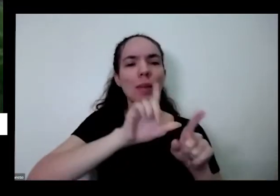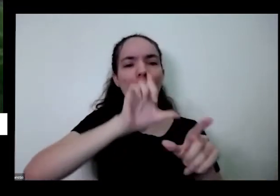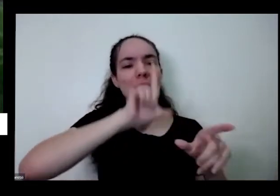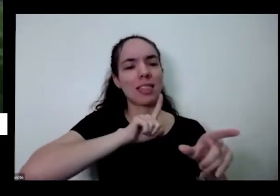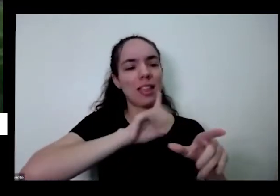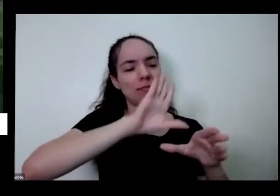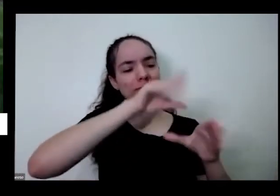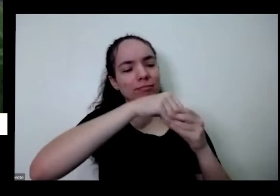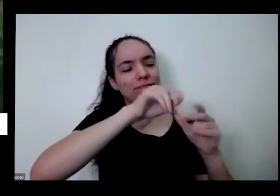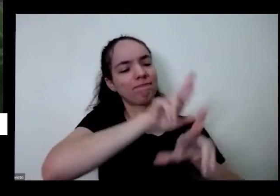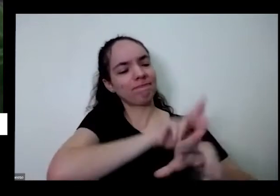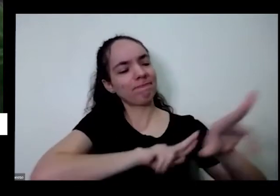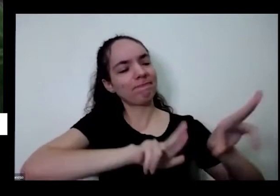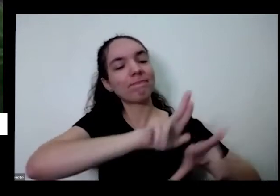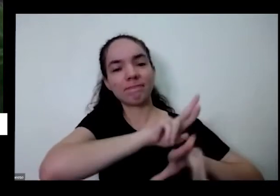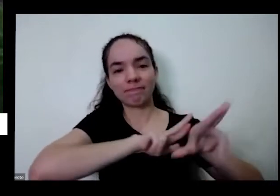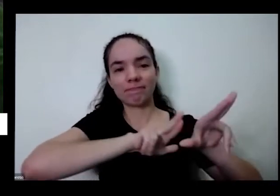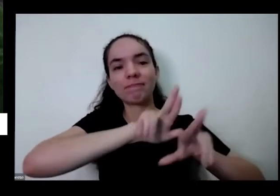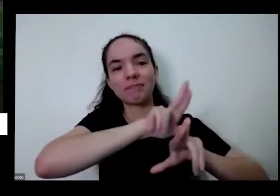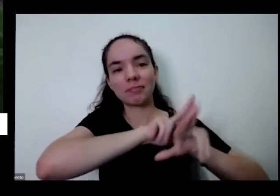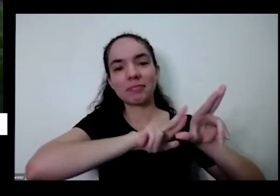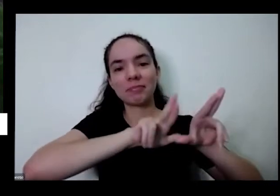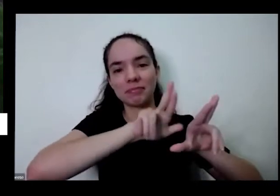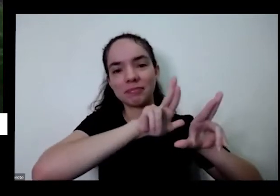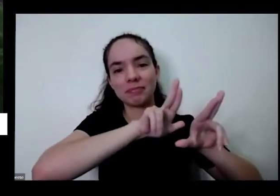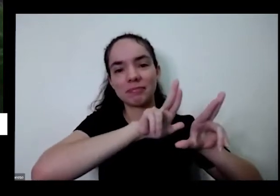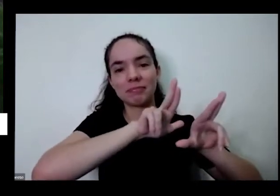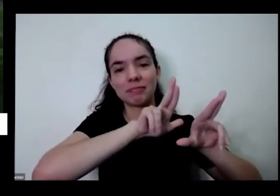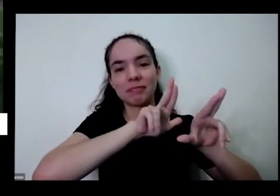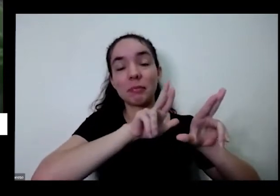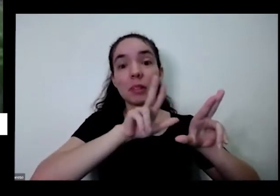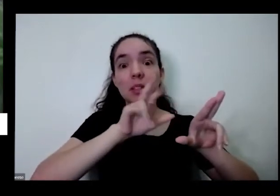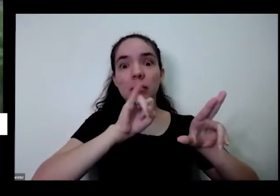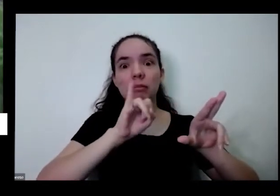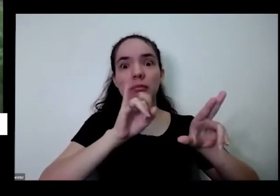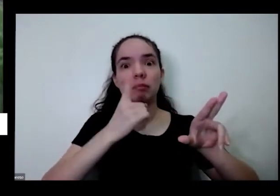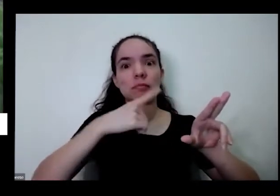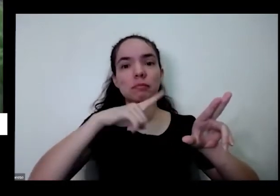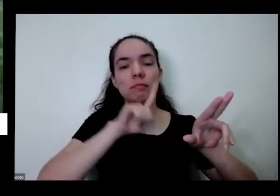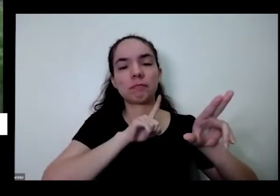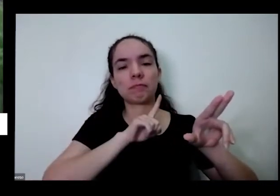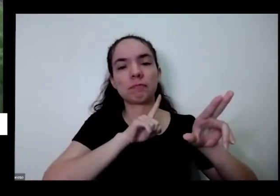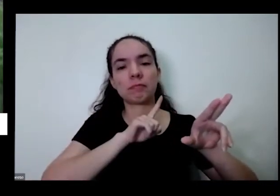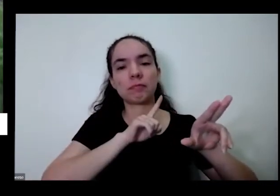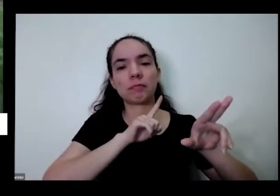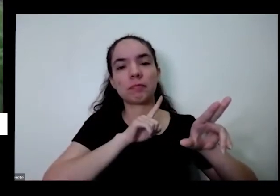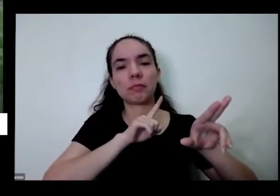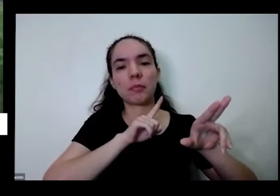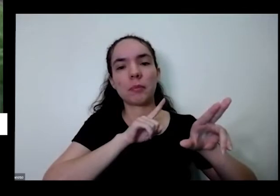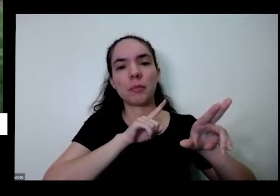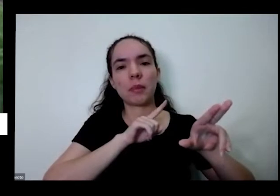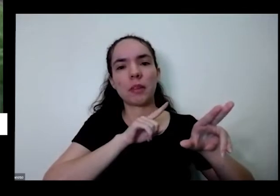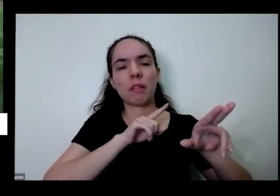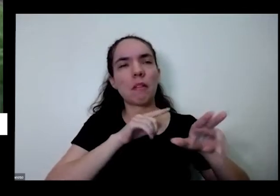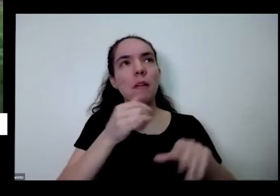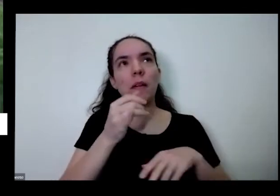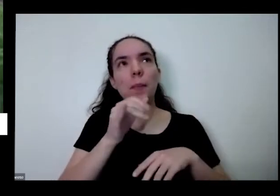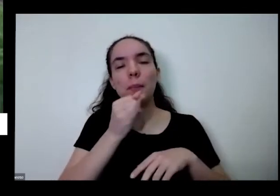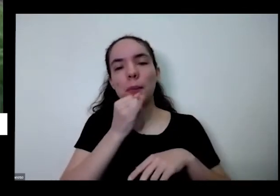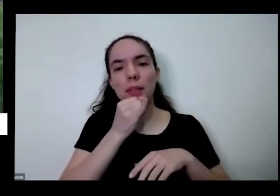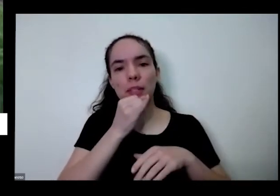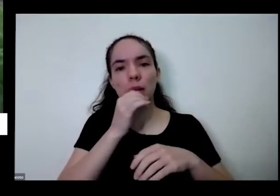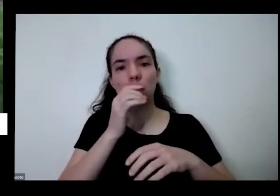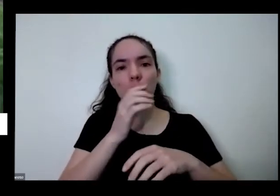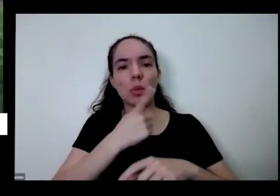vai na vem na aqui no matinho na qualquer errado aqui hoje estamos no Bioma Cerrado se a gente vai